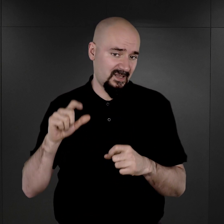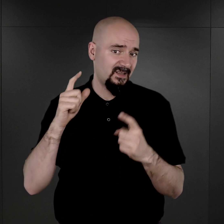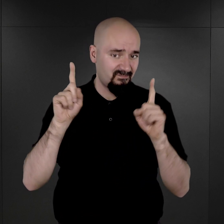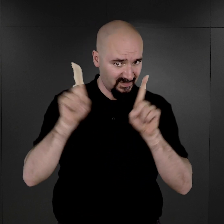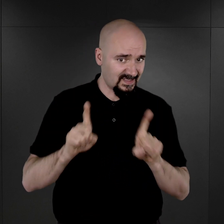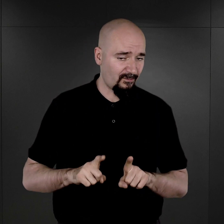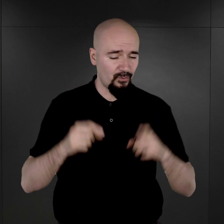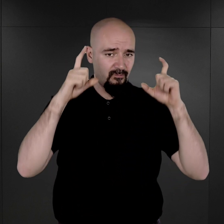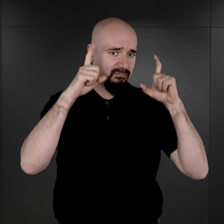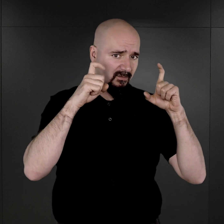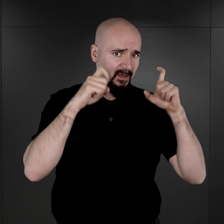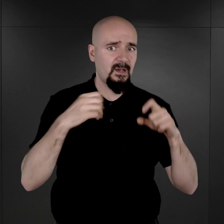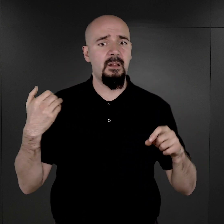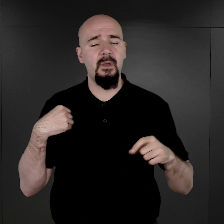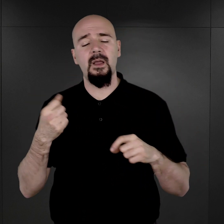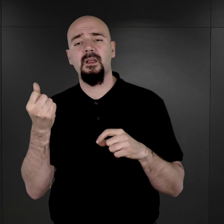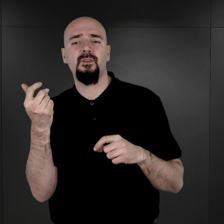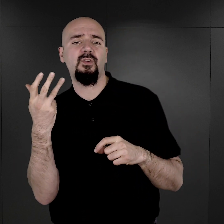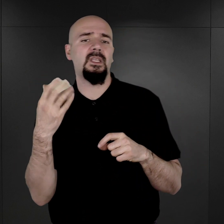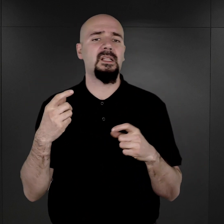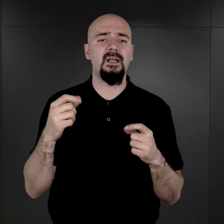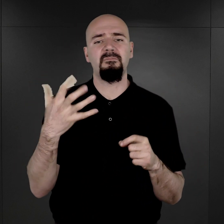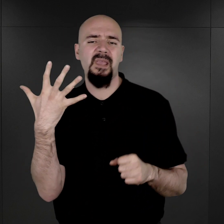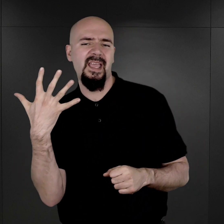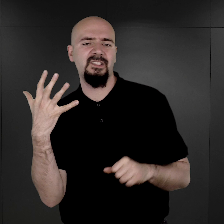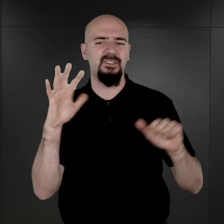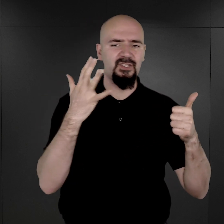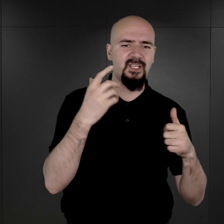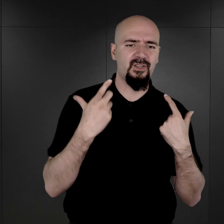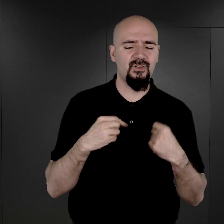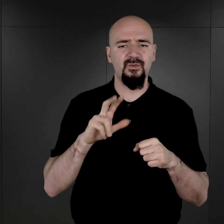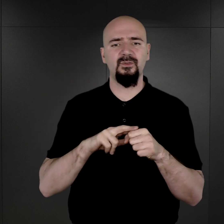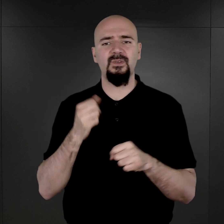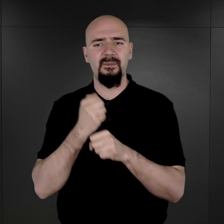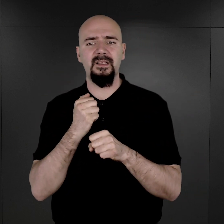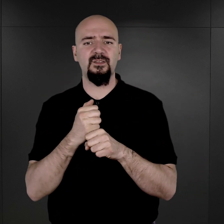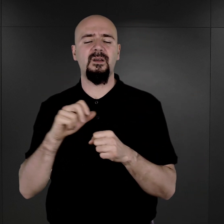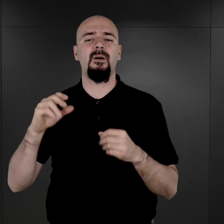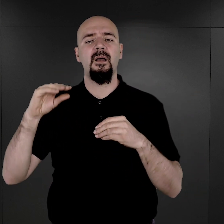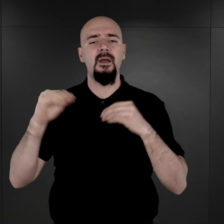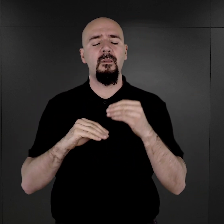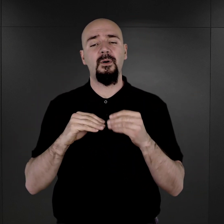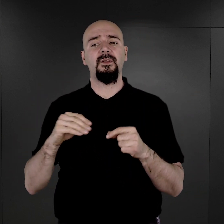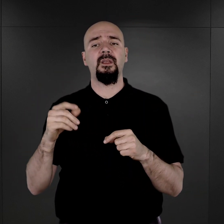Była to grupa kilku, pięciu, sześciu osób, która pracowała pod nadzorem niemieckiego kapo